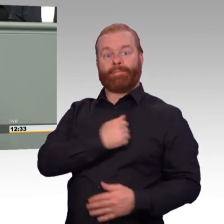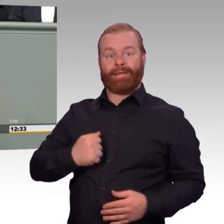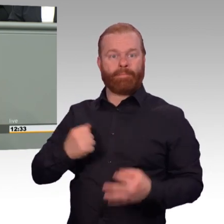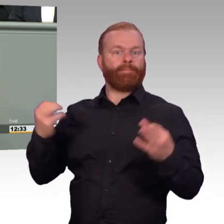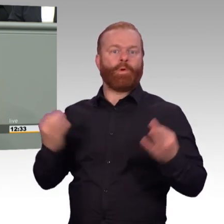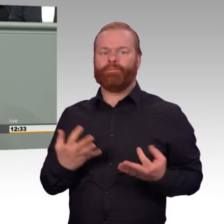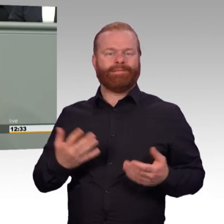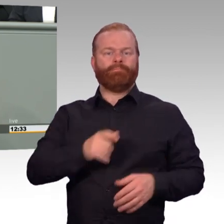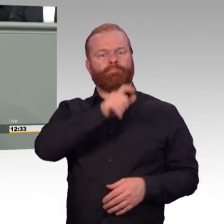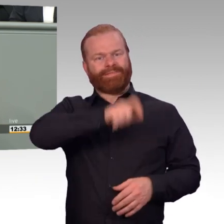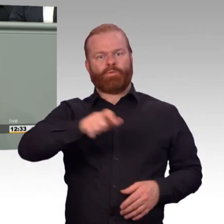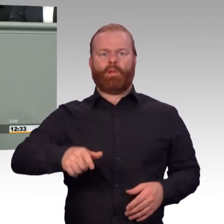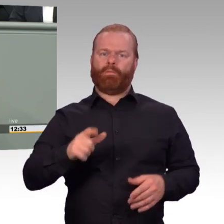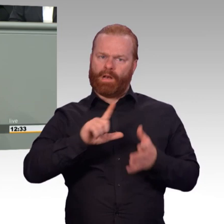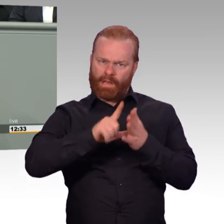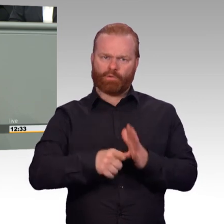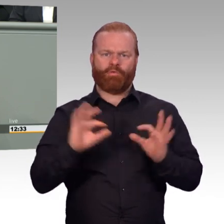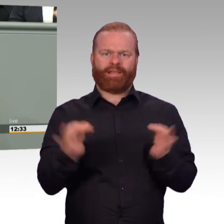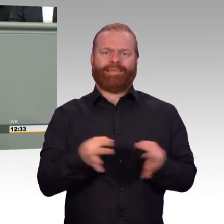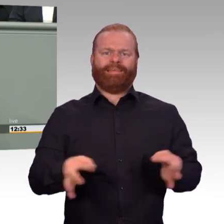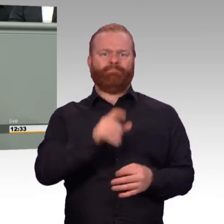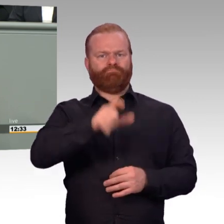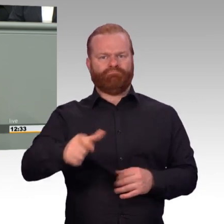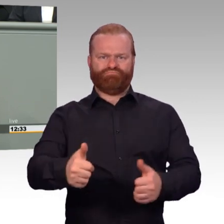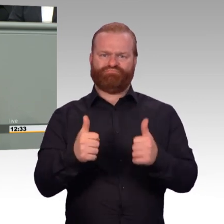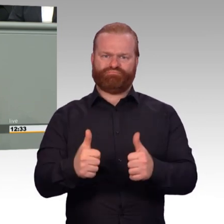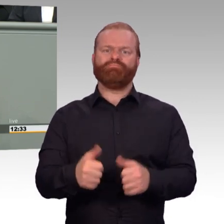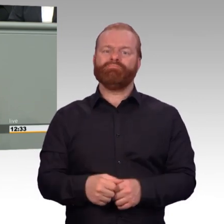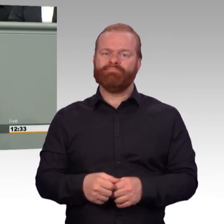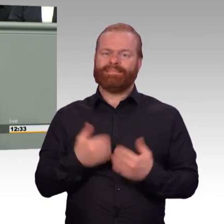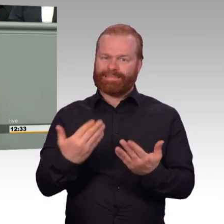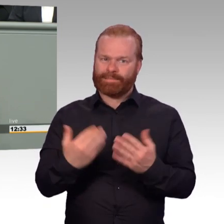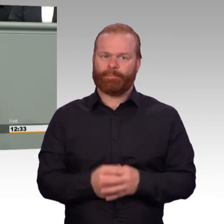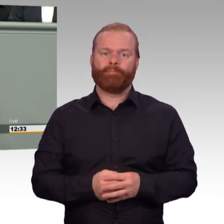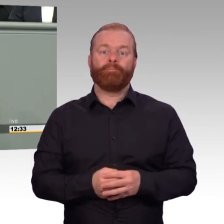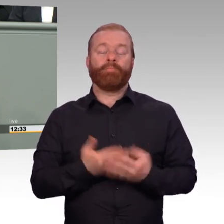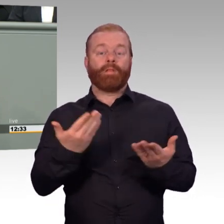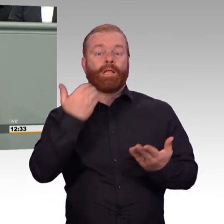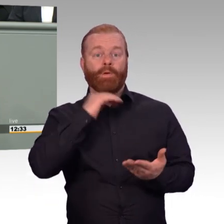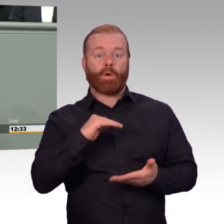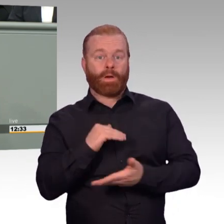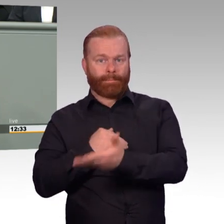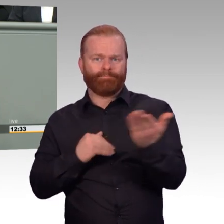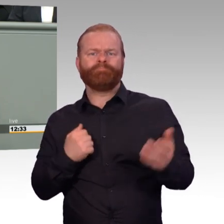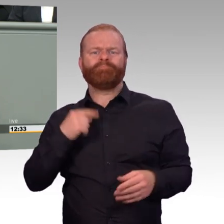mit Laufbahnrecht, Fürsorge, Sozialmaßnahmen und Geld zu tun. Dem kommen wir hier nach und im Herbst